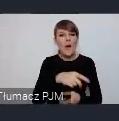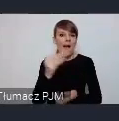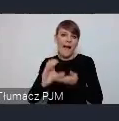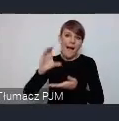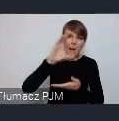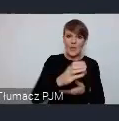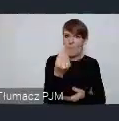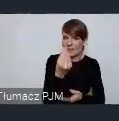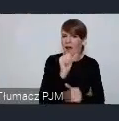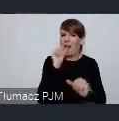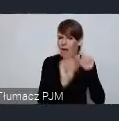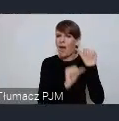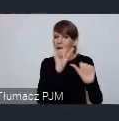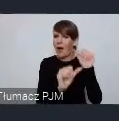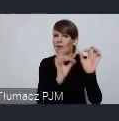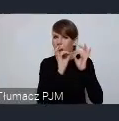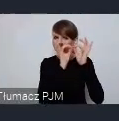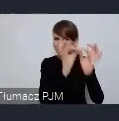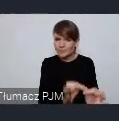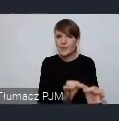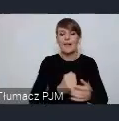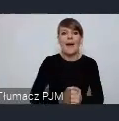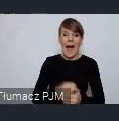Natomiast ponieważ to wydarzenie Sopockie ma